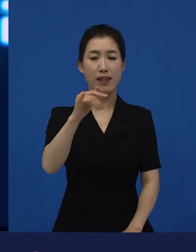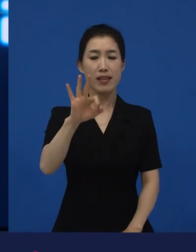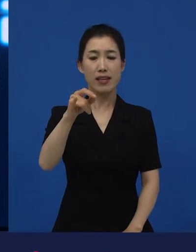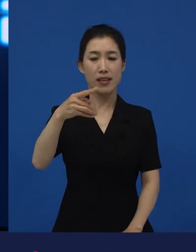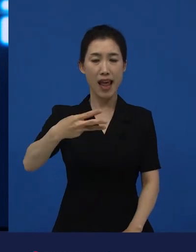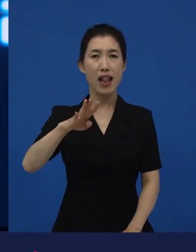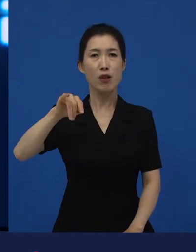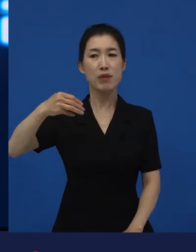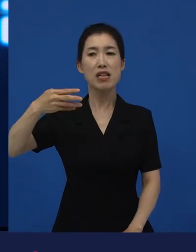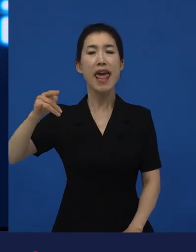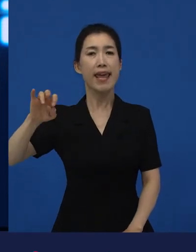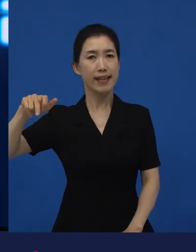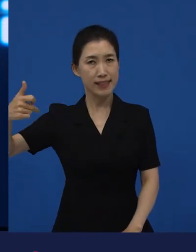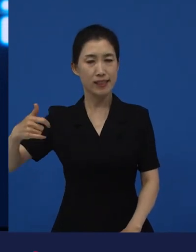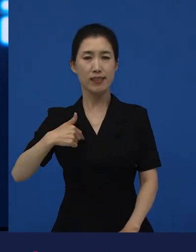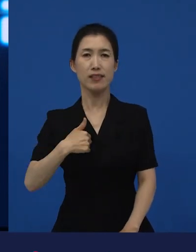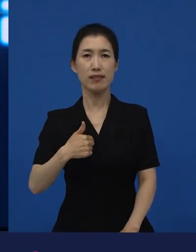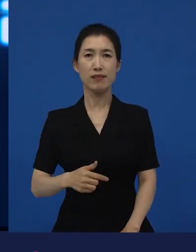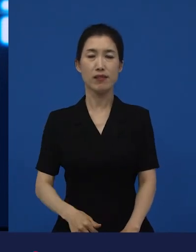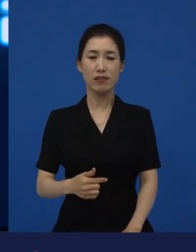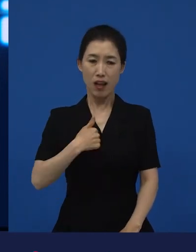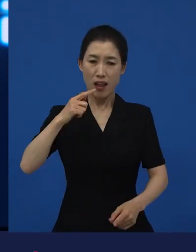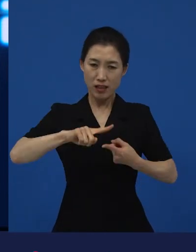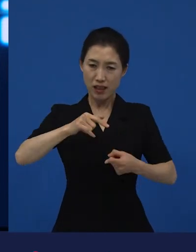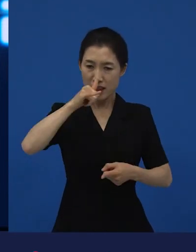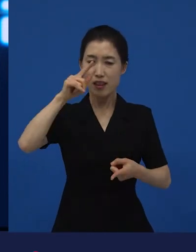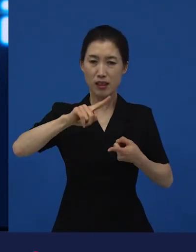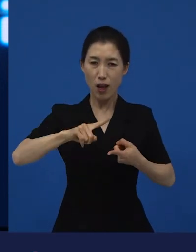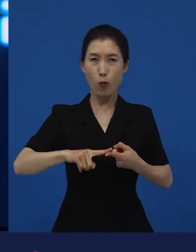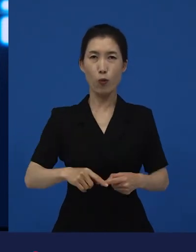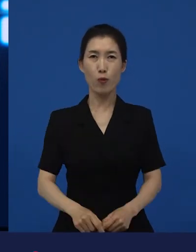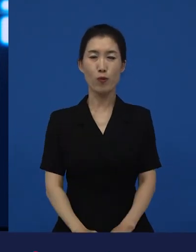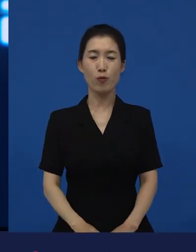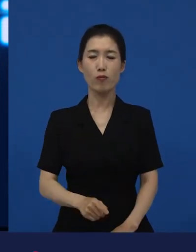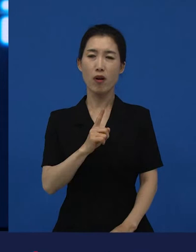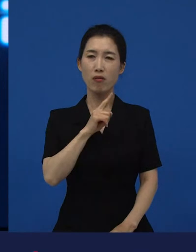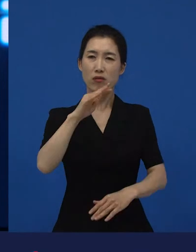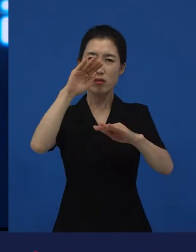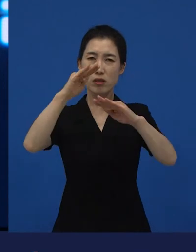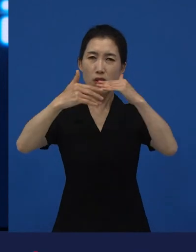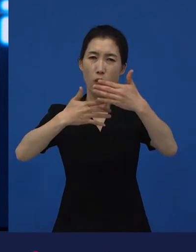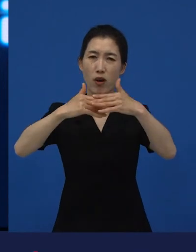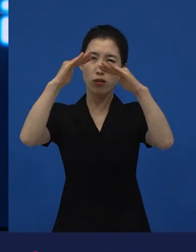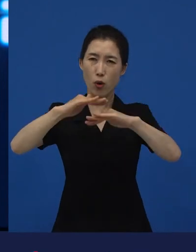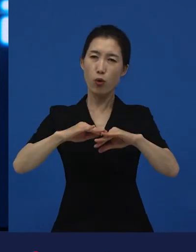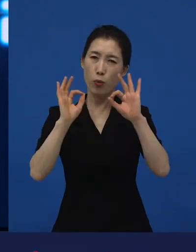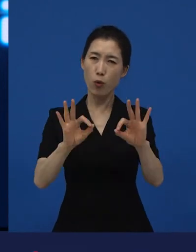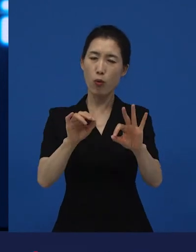되게 옳다고 생각했어요. 그리고 저 이야기는 굉장히 적절하고